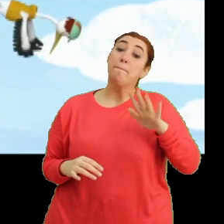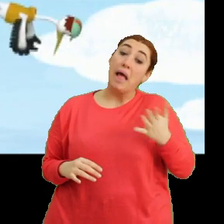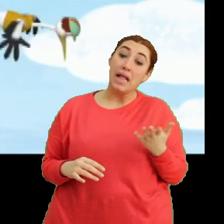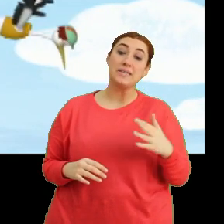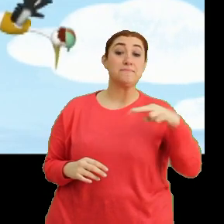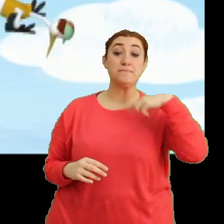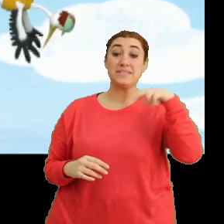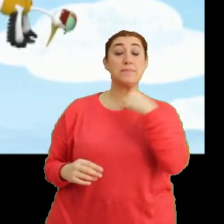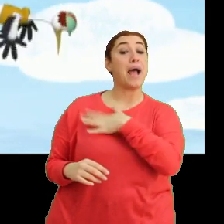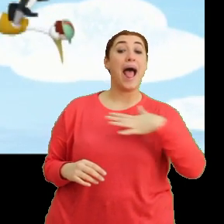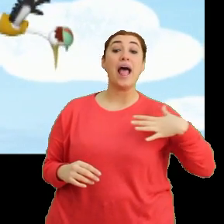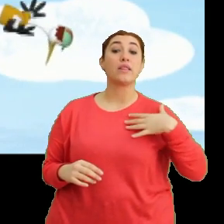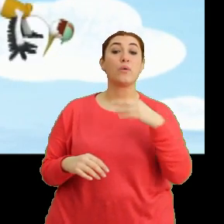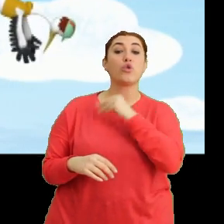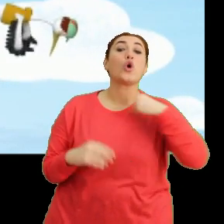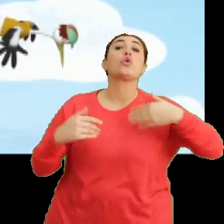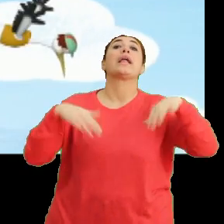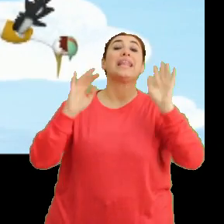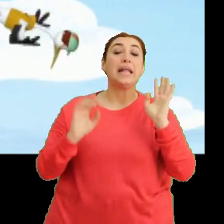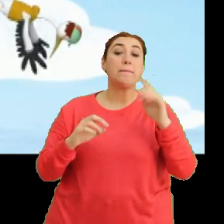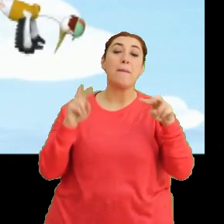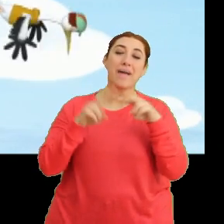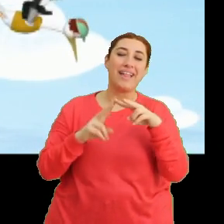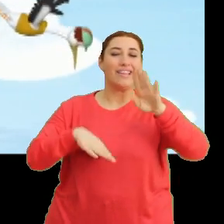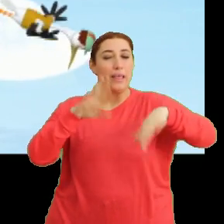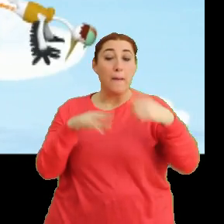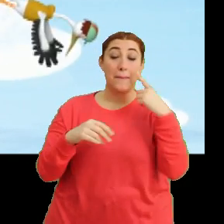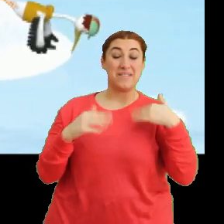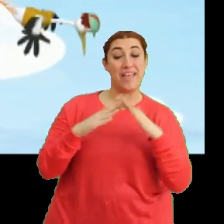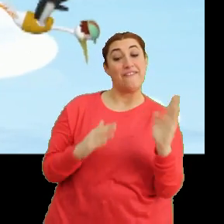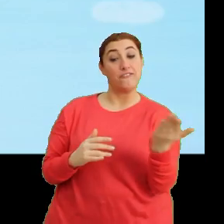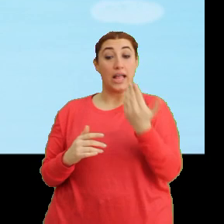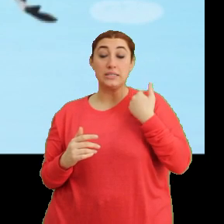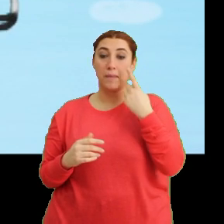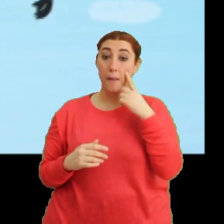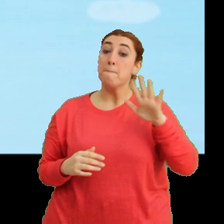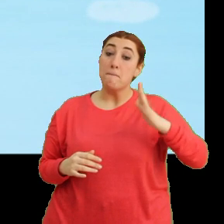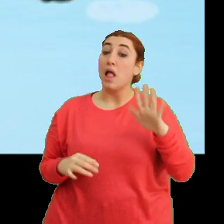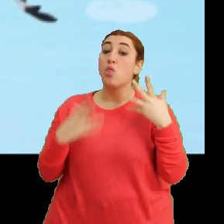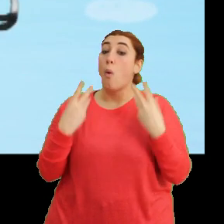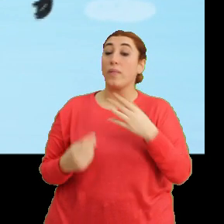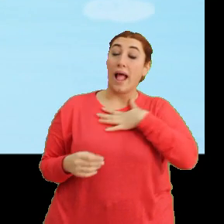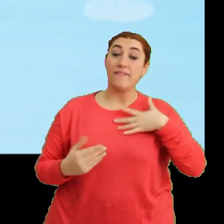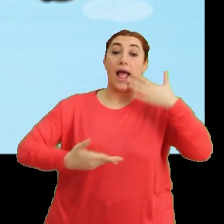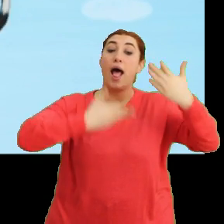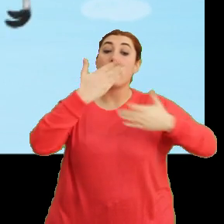Bizim anne tak tak kafalı doktor değil mi? Mantar'ı ikna edip bizim yuvaya götürelim. Belki ne olduğunu anneme anlatabilir.